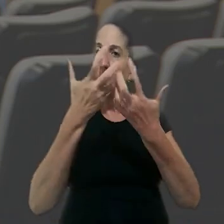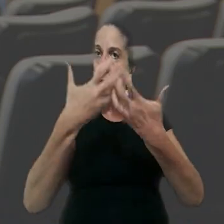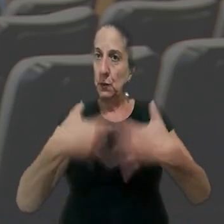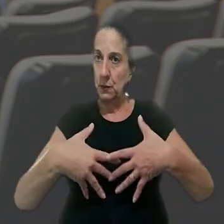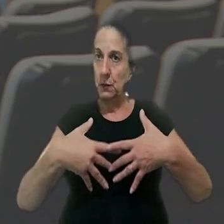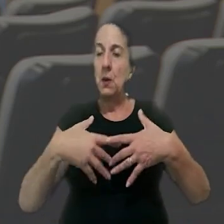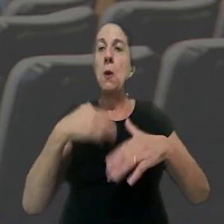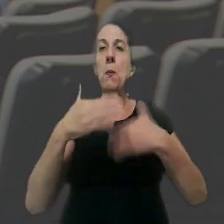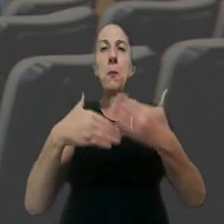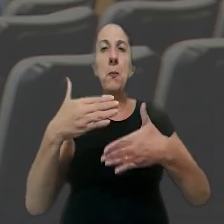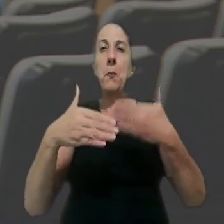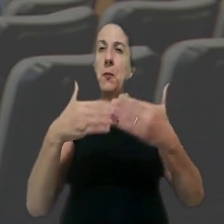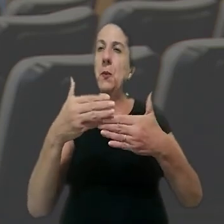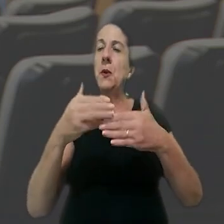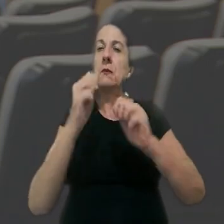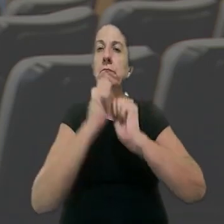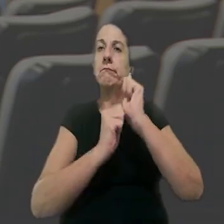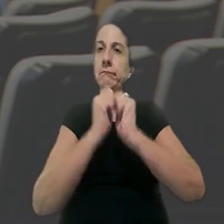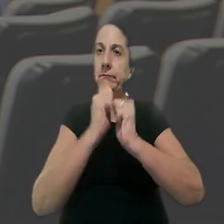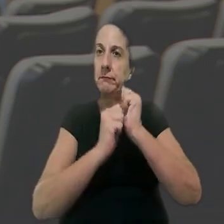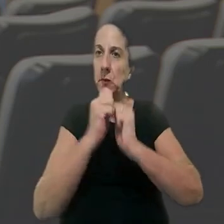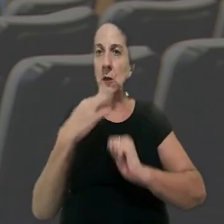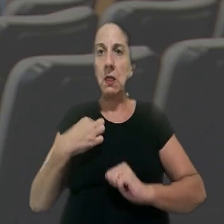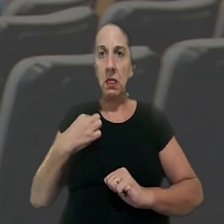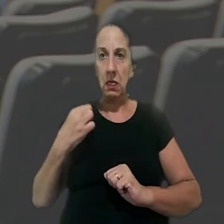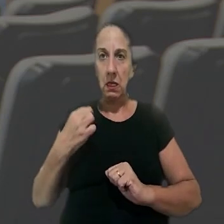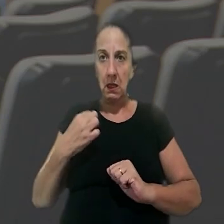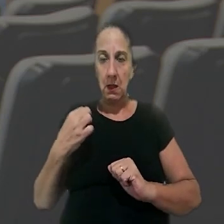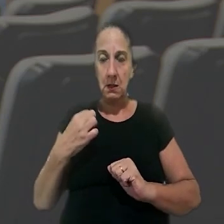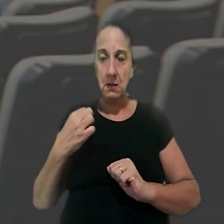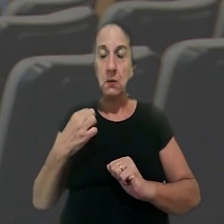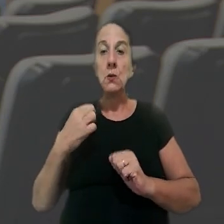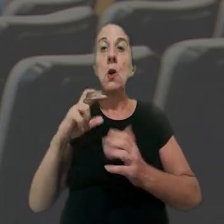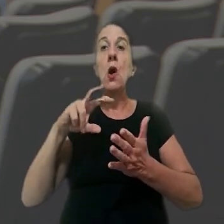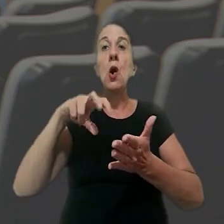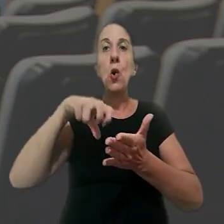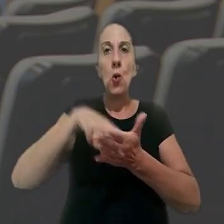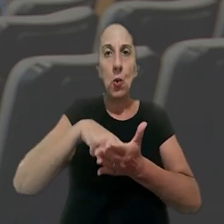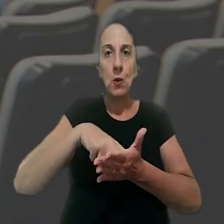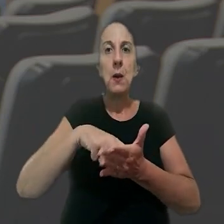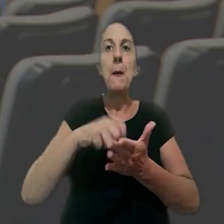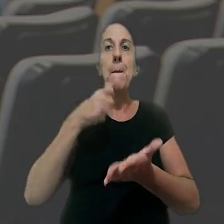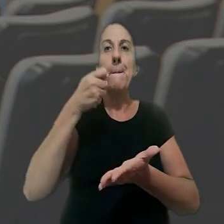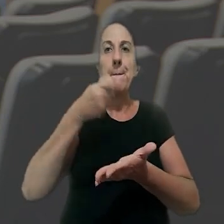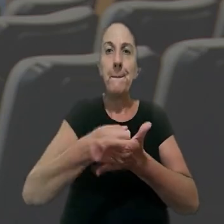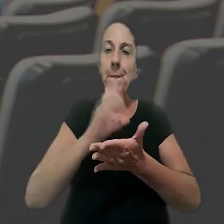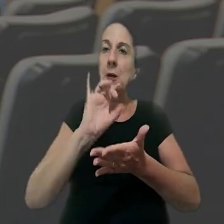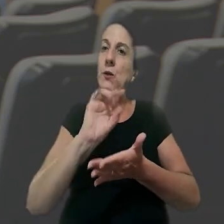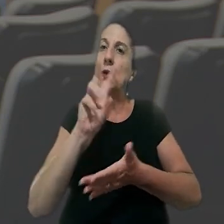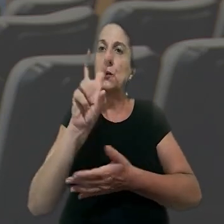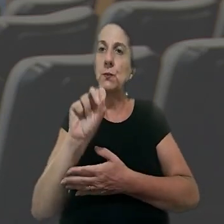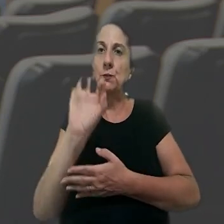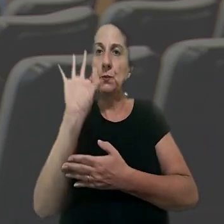em vigor. No processo, a Indústria têxtil Propex do Brasil havia sido condenada a pagar apenas o